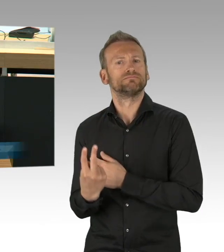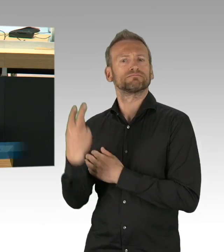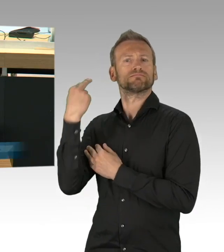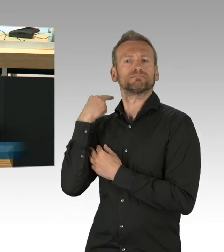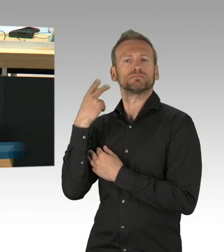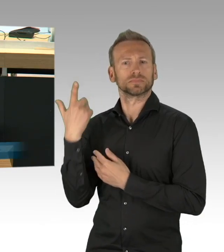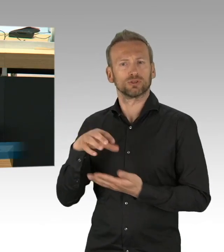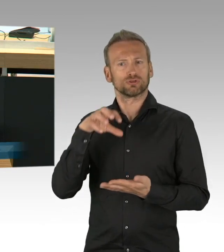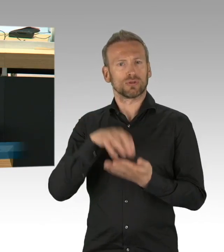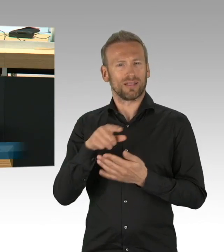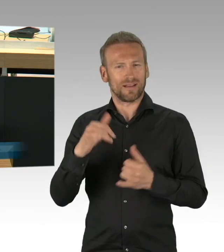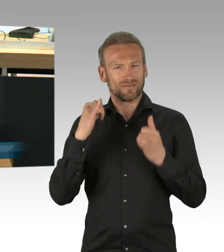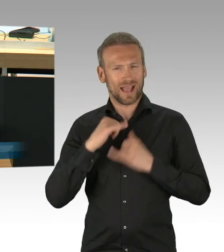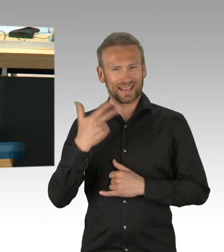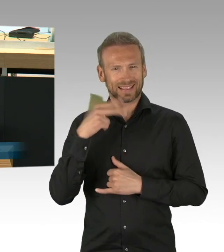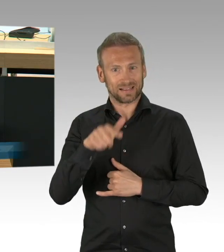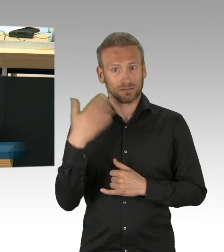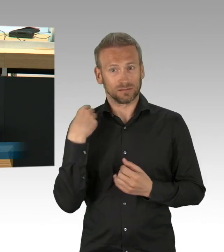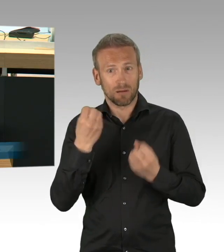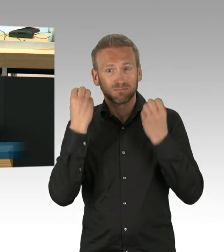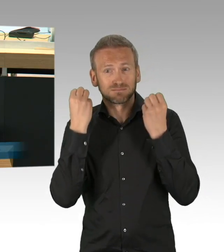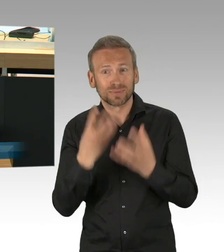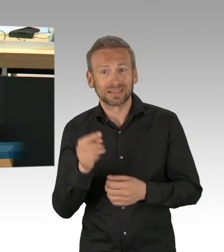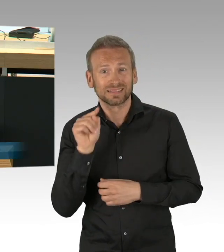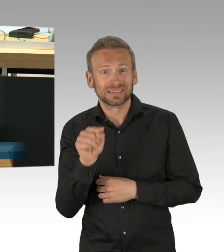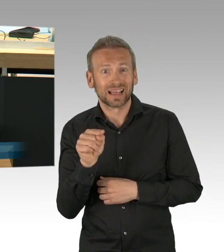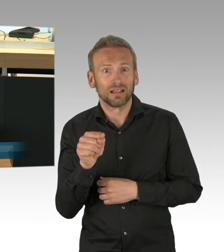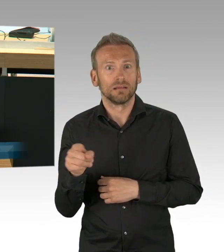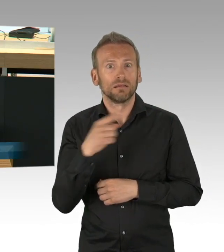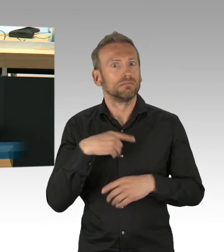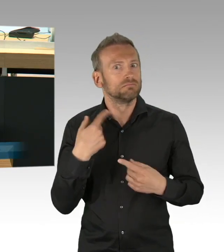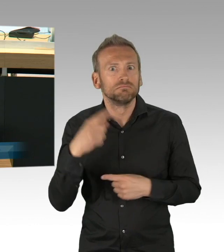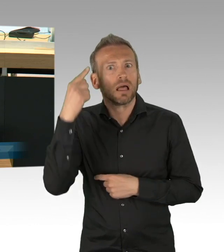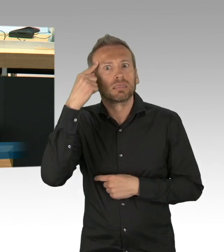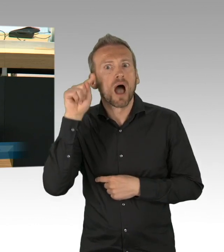der Berlinerinnen und Berliner vorgenommen wurde, es war der Tag an dem Bars, Clubs und Restaurants